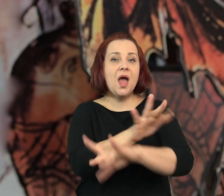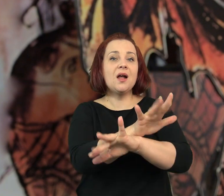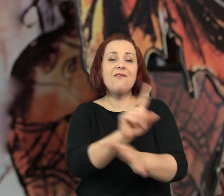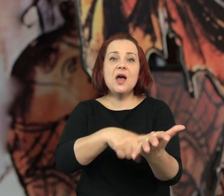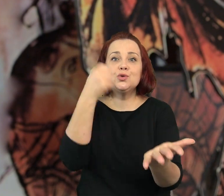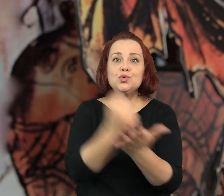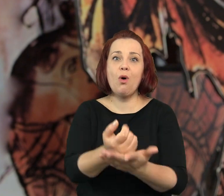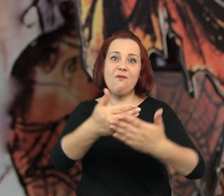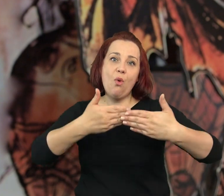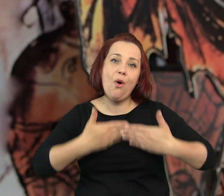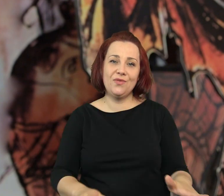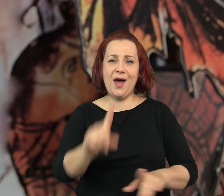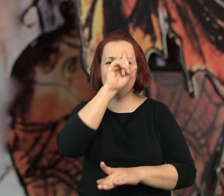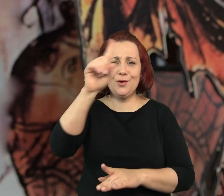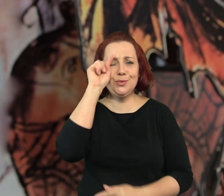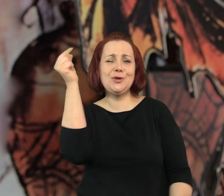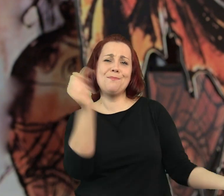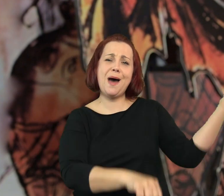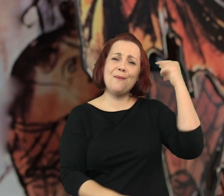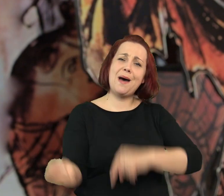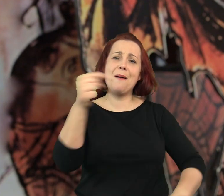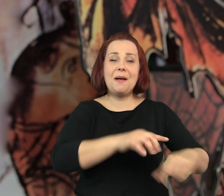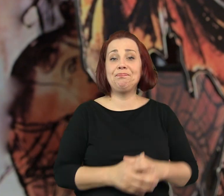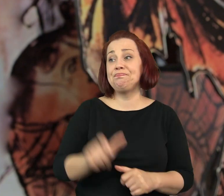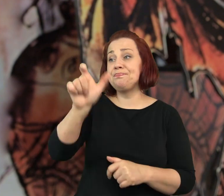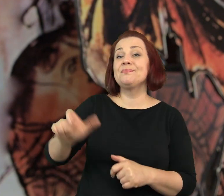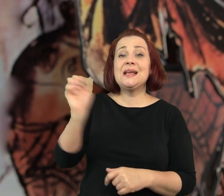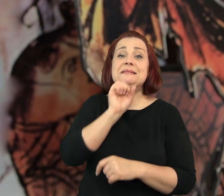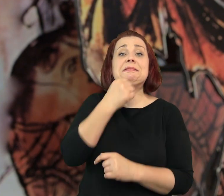Kawiarenka została otwarta ponownie i zaczęli przychodzić do niej ludzie.